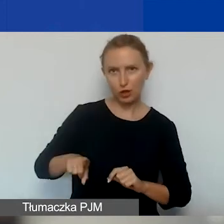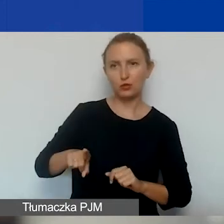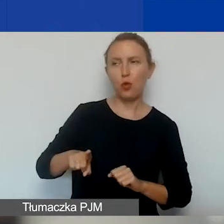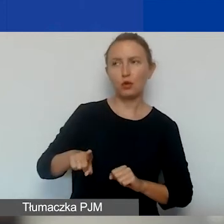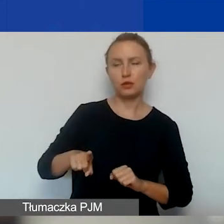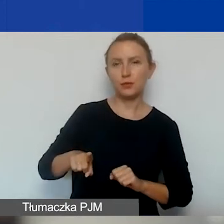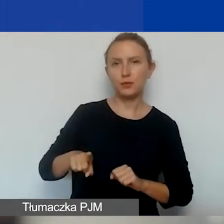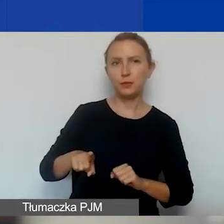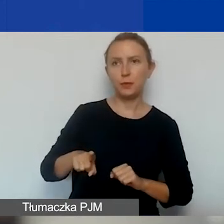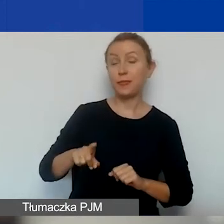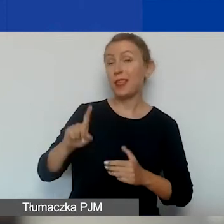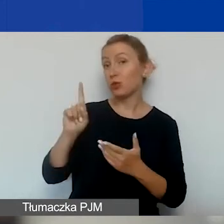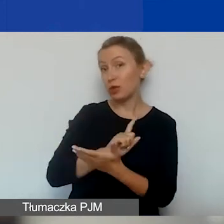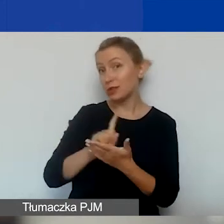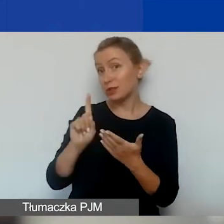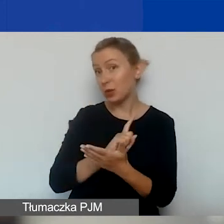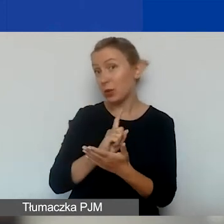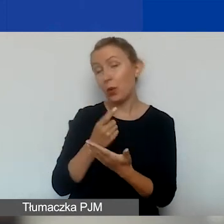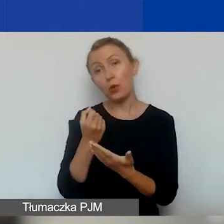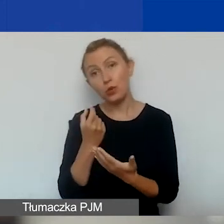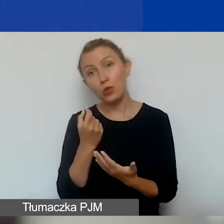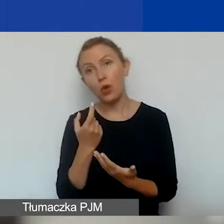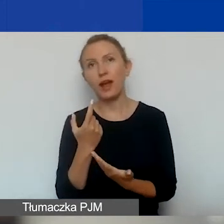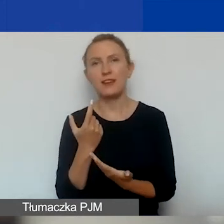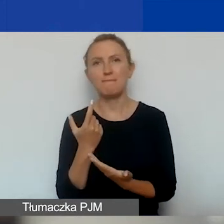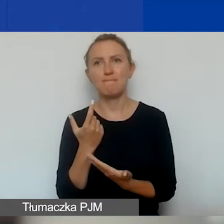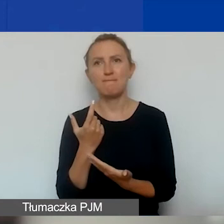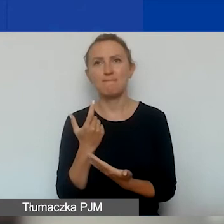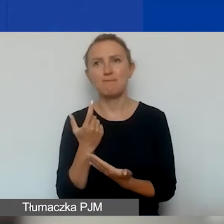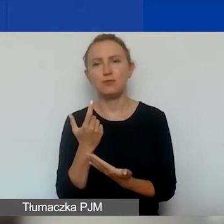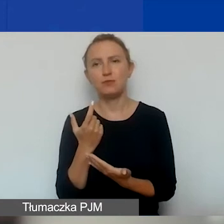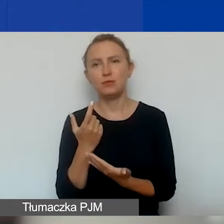Oczywiście ryzyko jest trochę po stronie grantobiorcy,